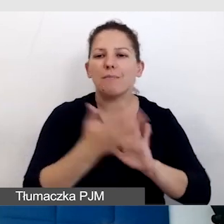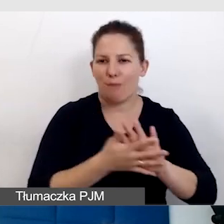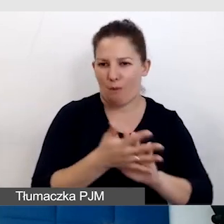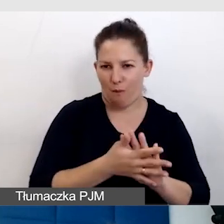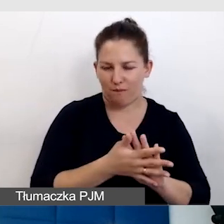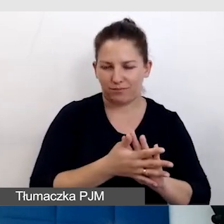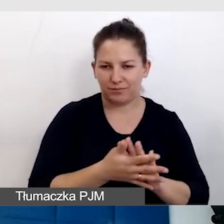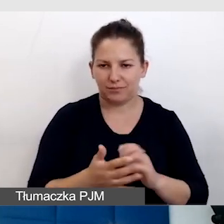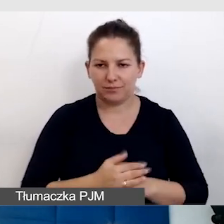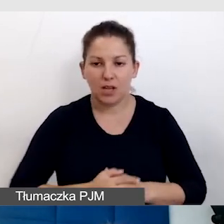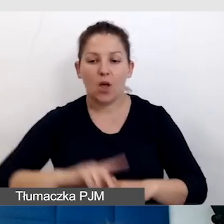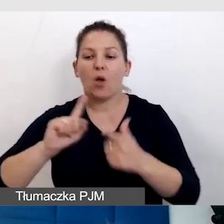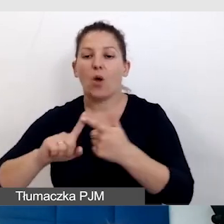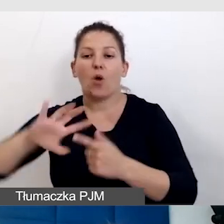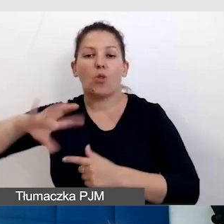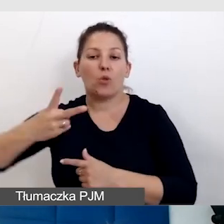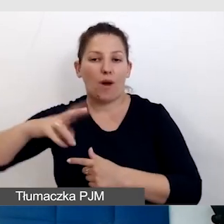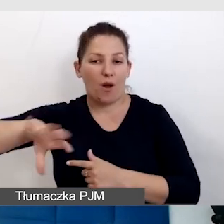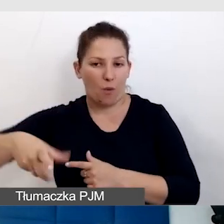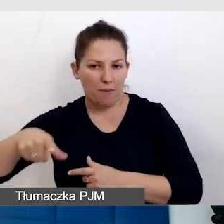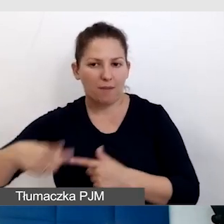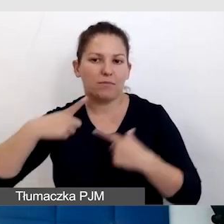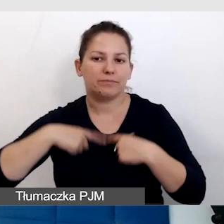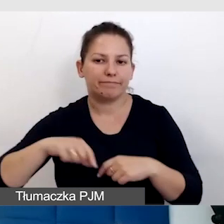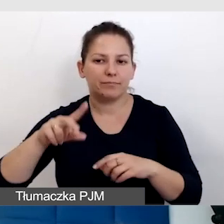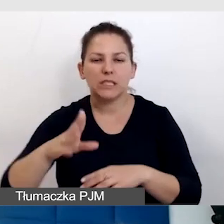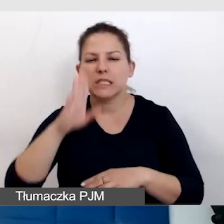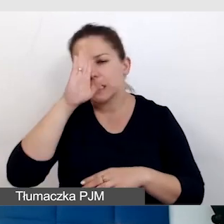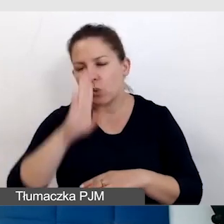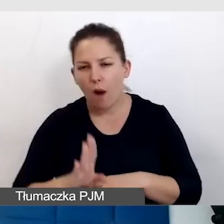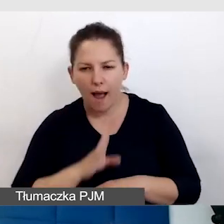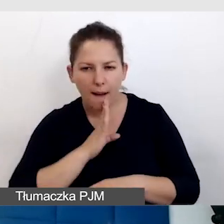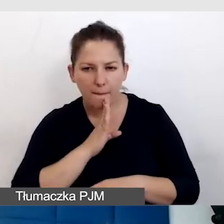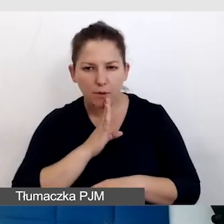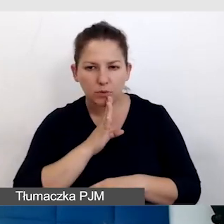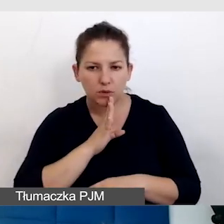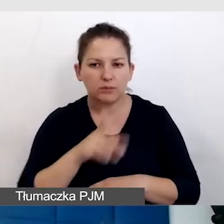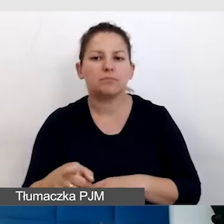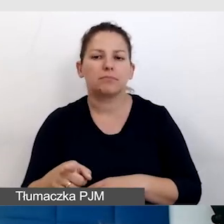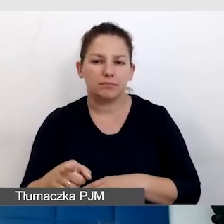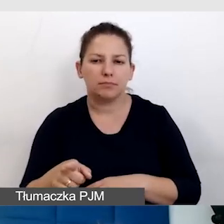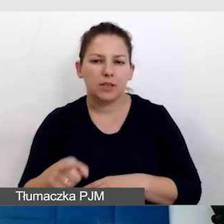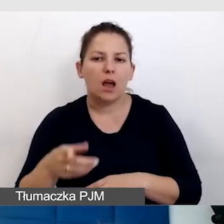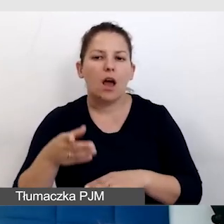Druga grupa to osoby słabosłyszące, zwykle są to osoby późno ogłuchłe.